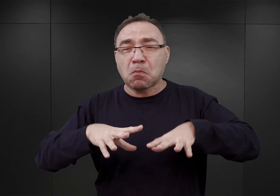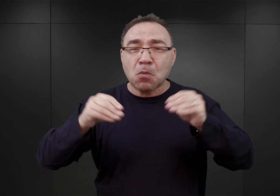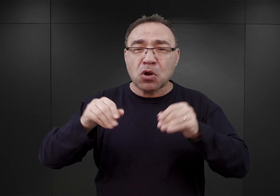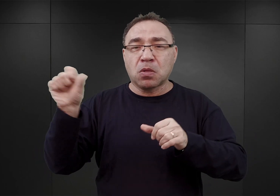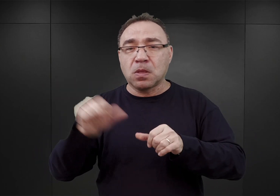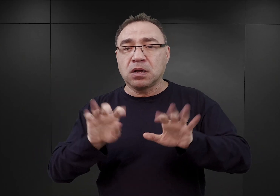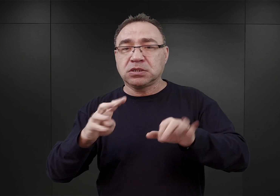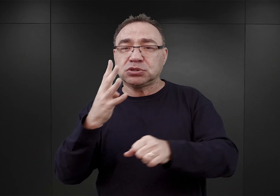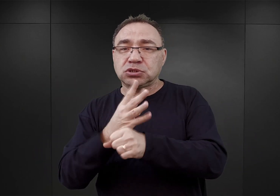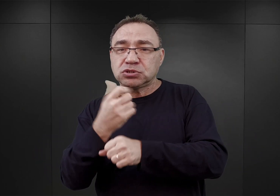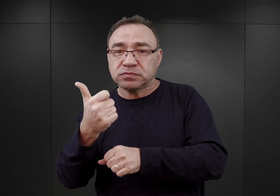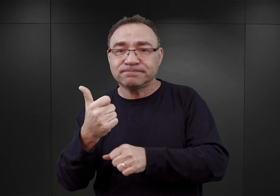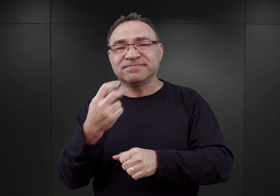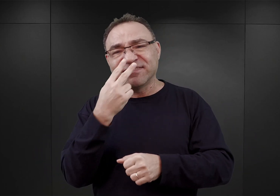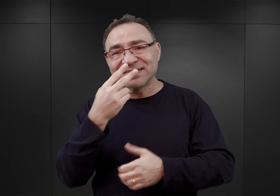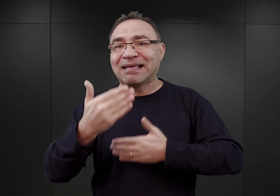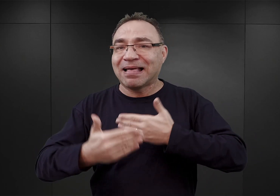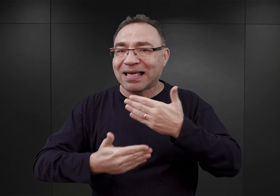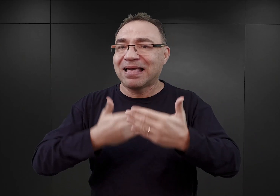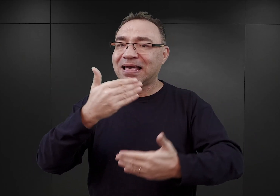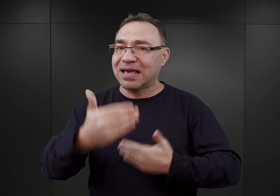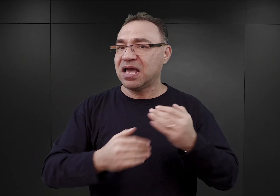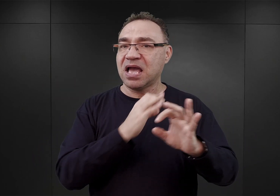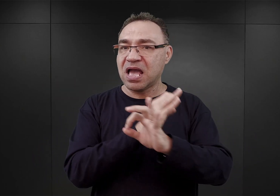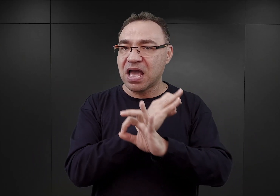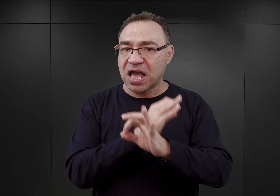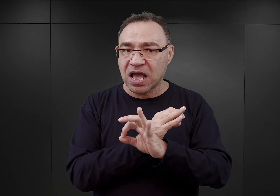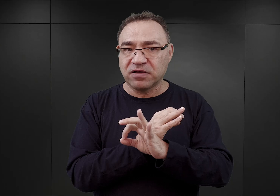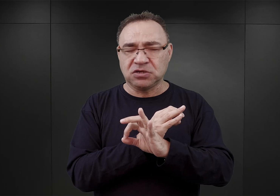Także w dalszym ciągu Auschwitz pomimo owych szumnych zapowiedzi